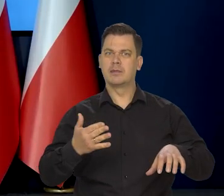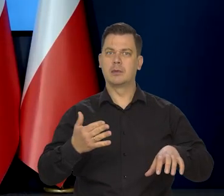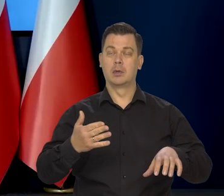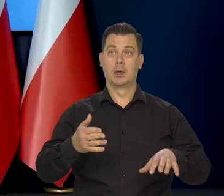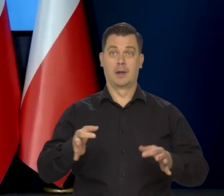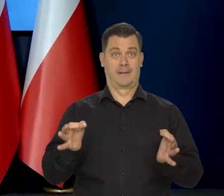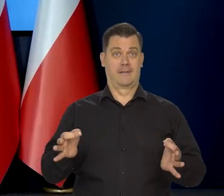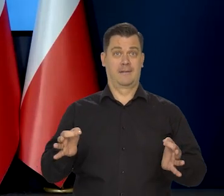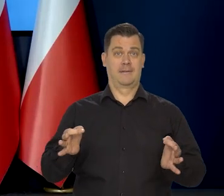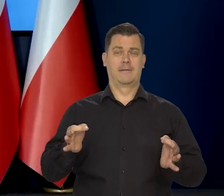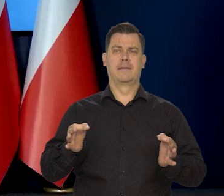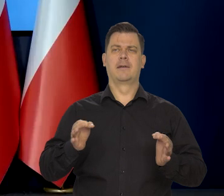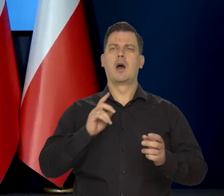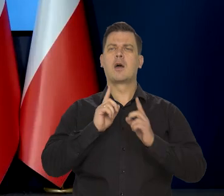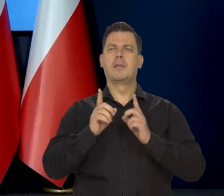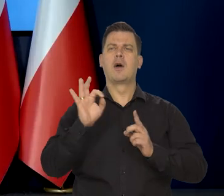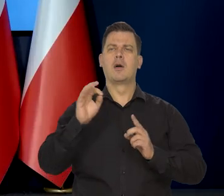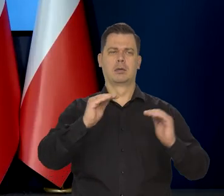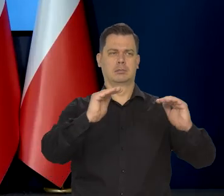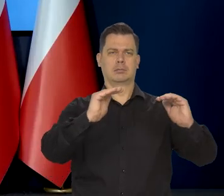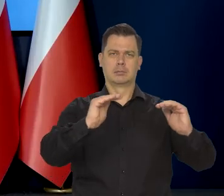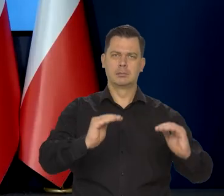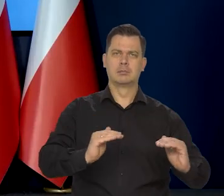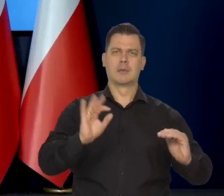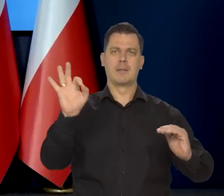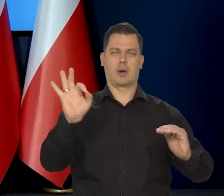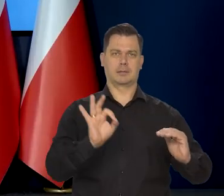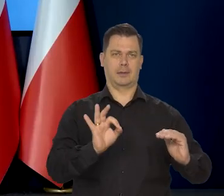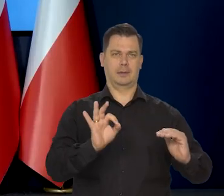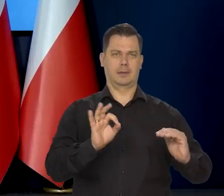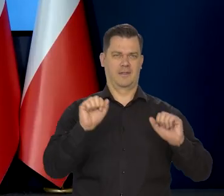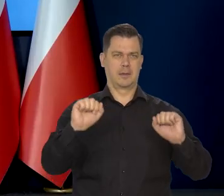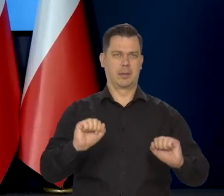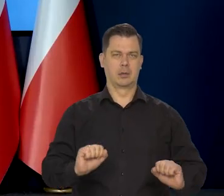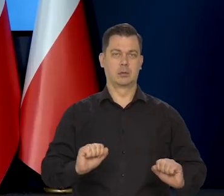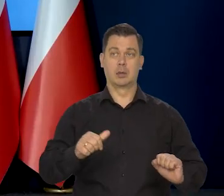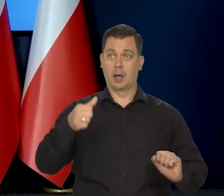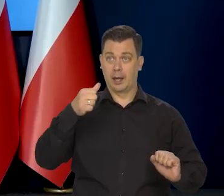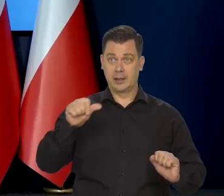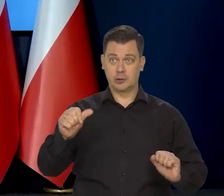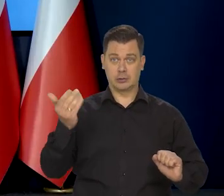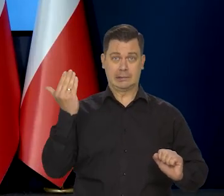żeby dyskutować na temat obniżek stóp procentowych. Tymczasem tydzień temu premier Morawiecki powiedział,